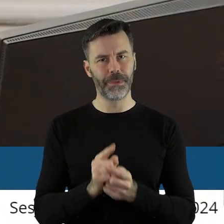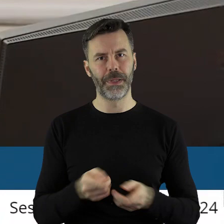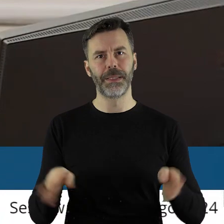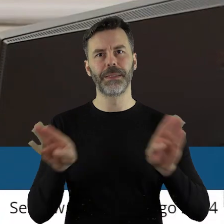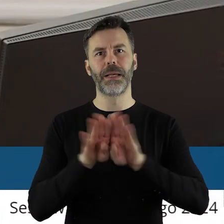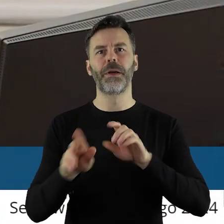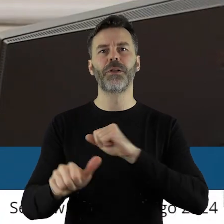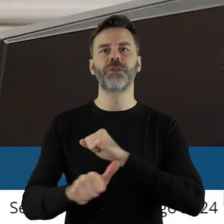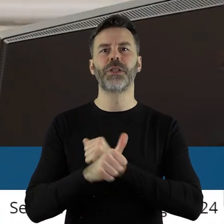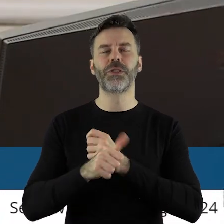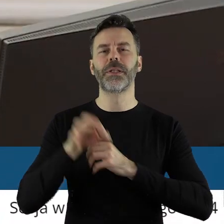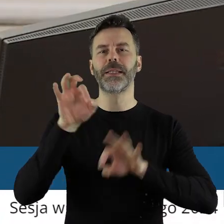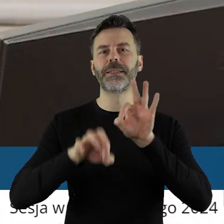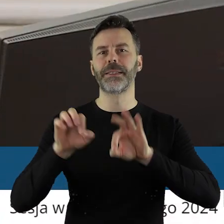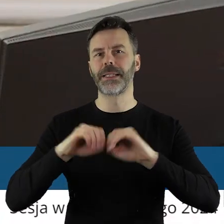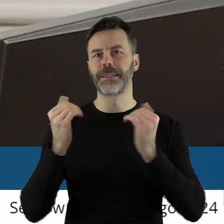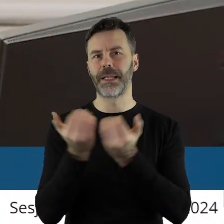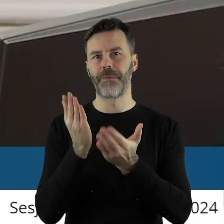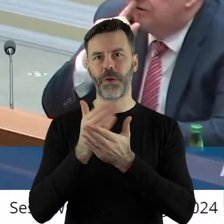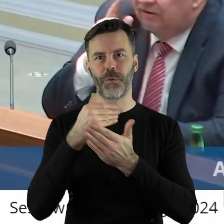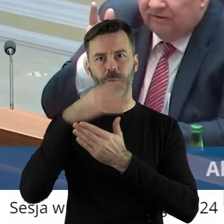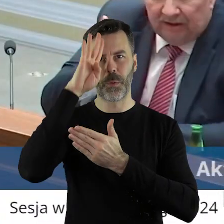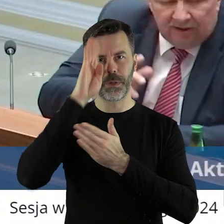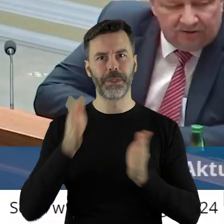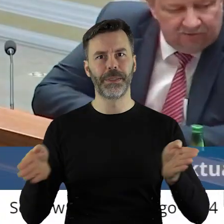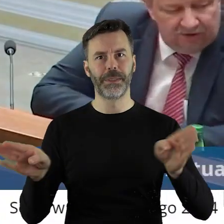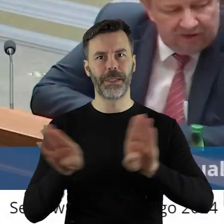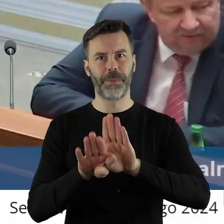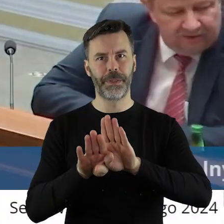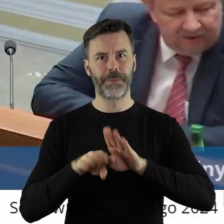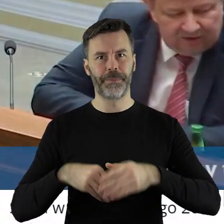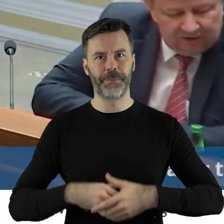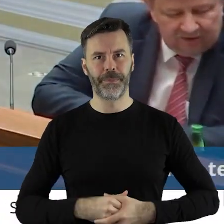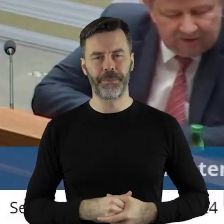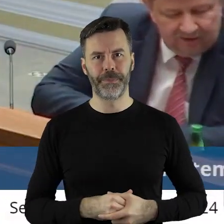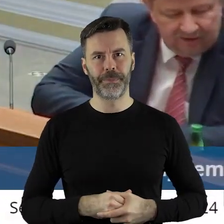Zamykam LXV sesję Sejmiku Województwa Łódzkiego.